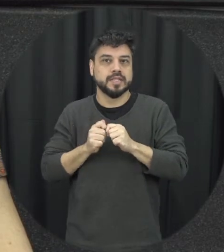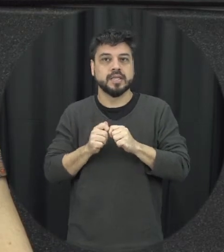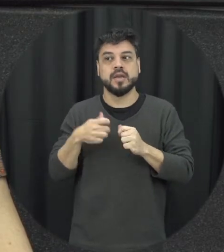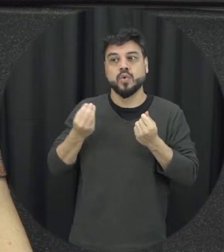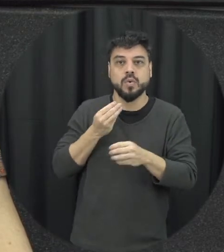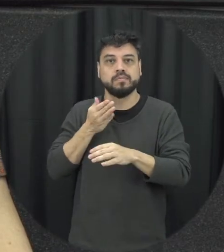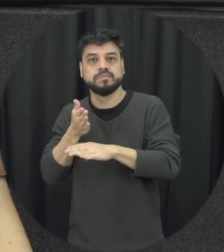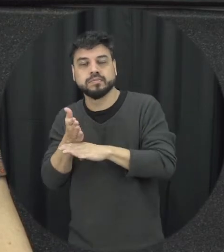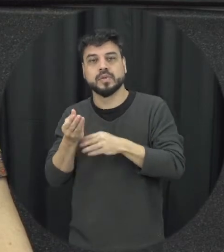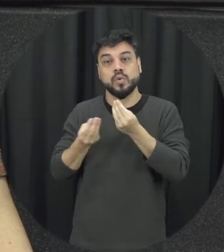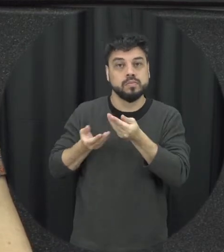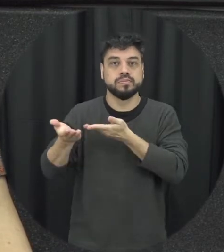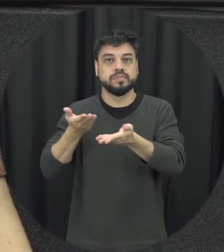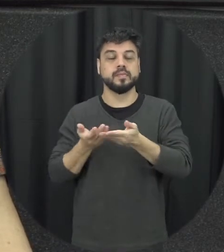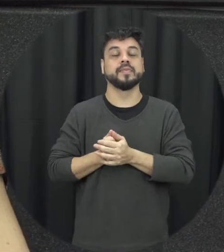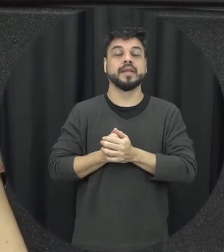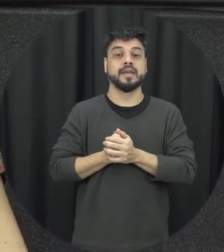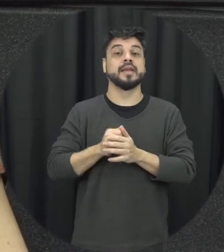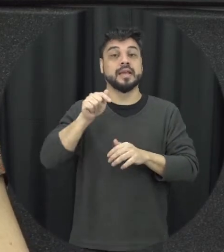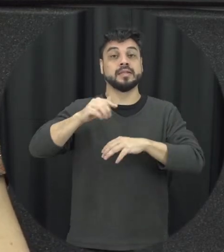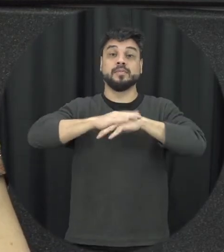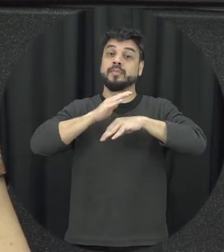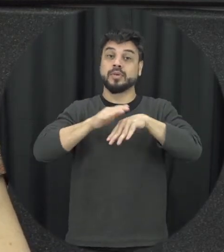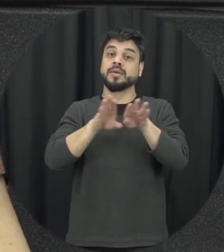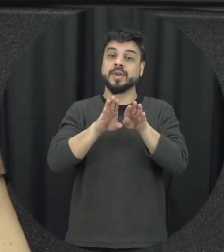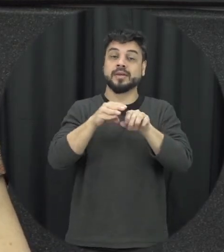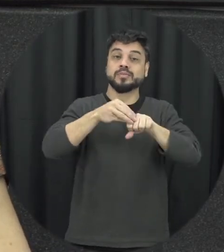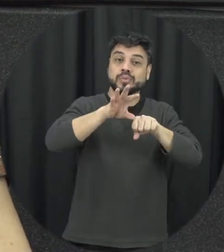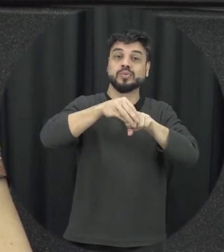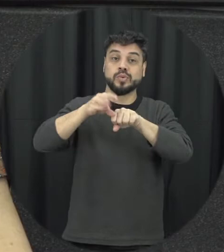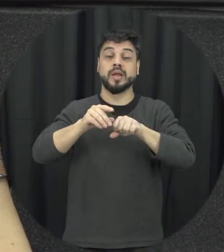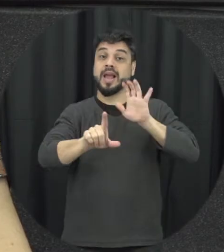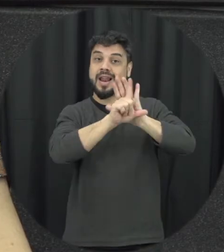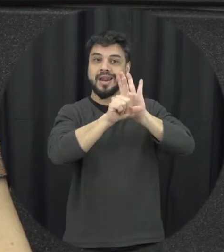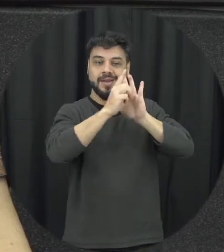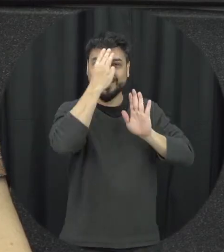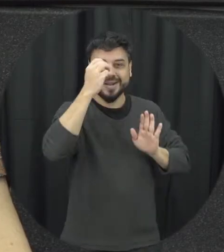ferida antes de a gente poder é trazer por exemplo dos currículos escolares né essa discussão sobre